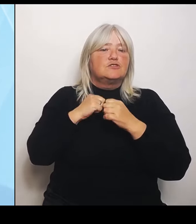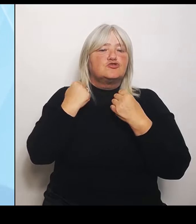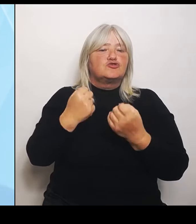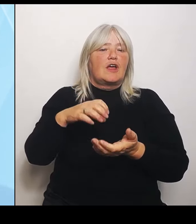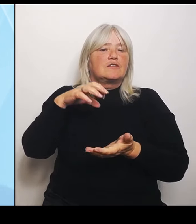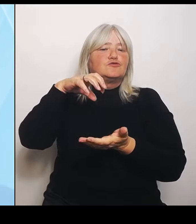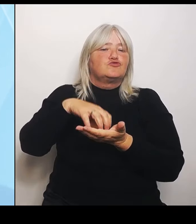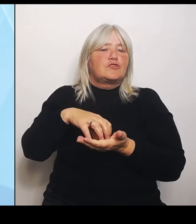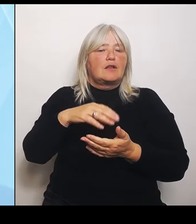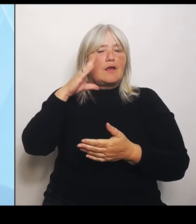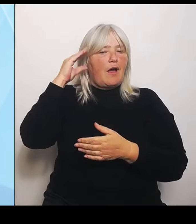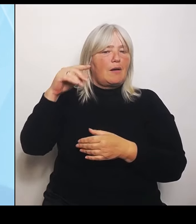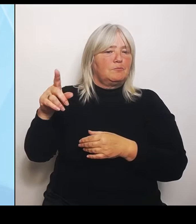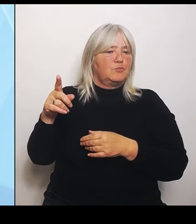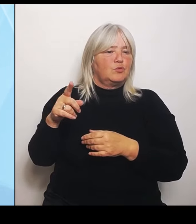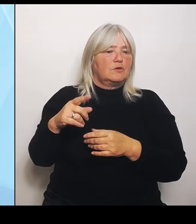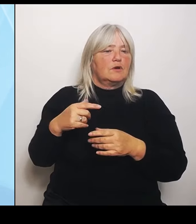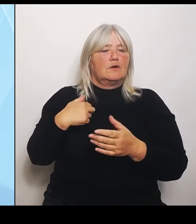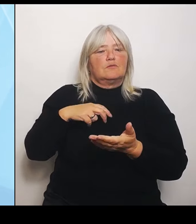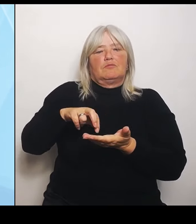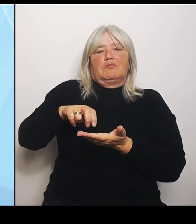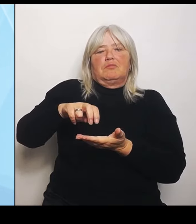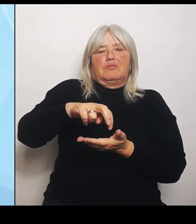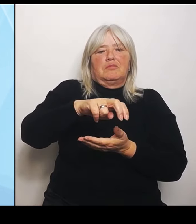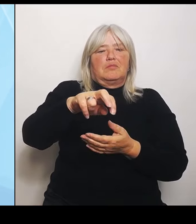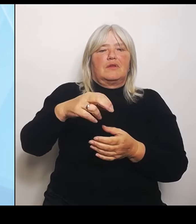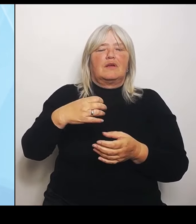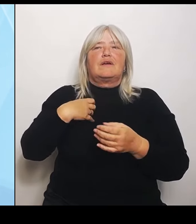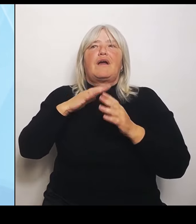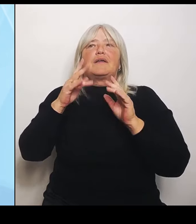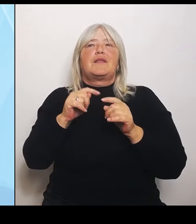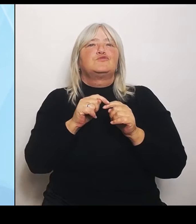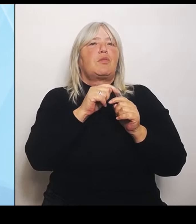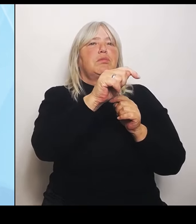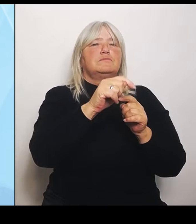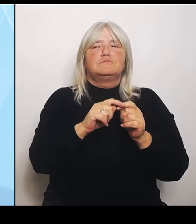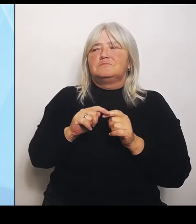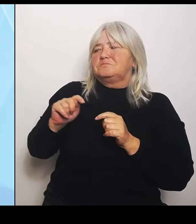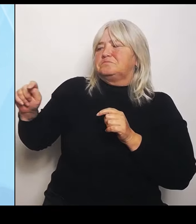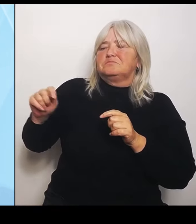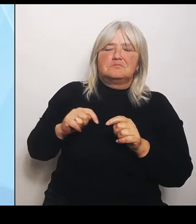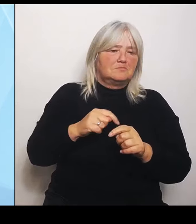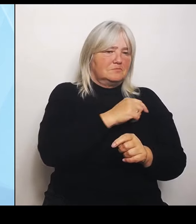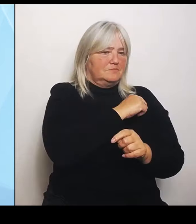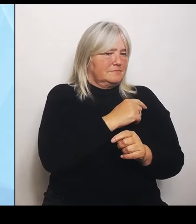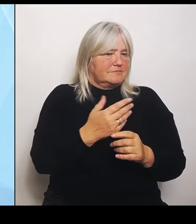neues Krankenhaus vorfinde. Das ist eben zum Beispiel in der Oberpfalz etwas anders. Und darum kämpfen wir und diskutieren